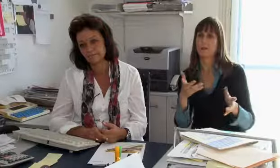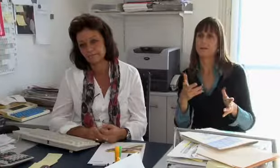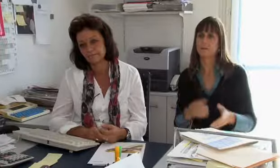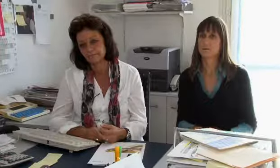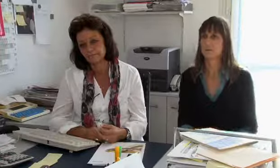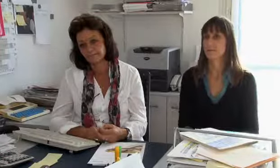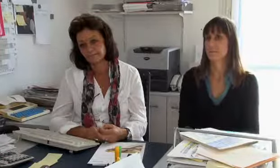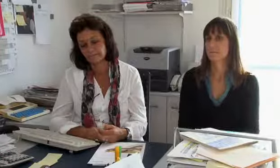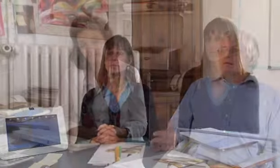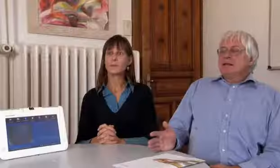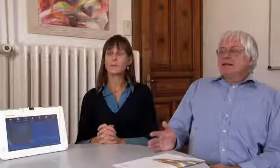dieses Medium später nicht benützen.